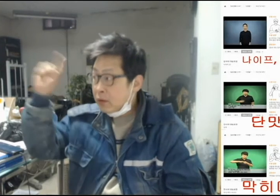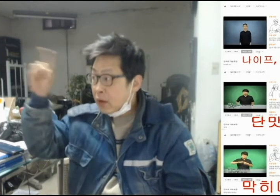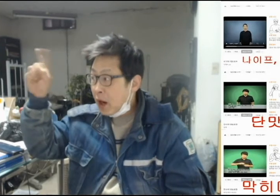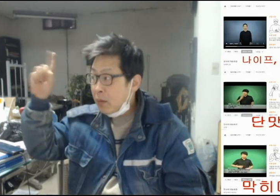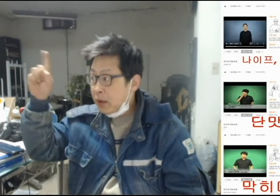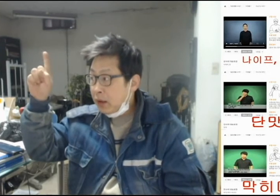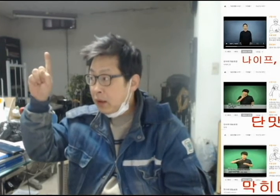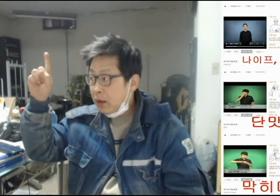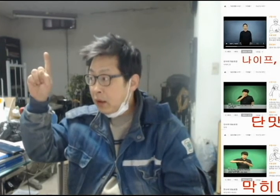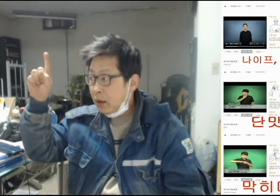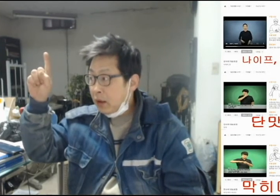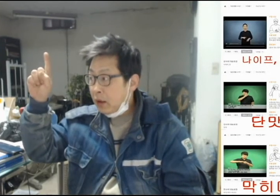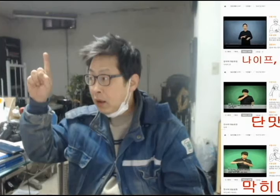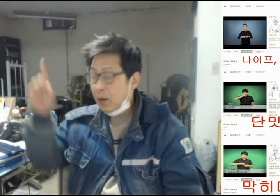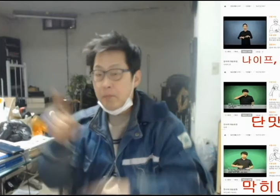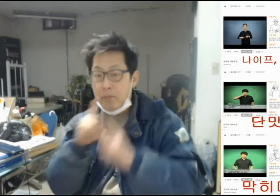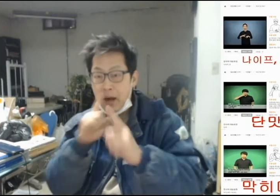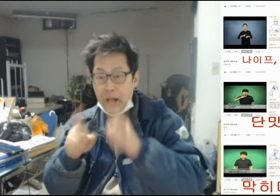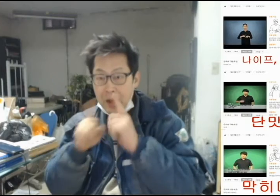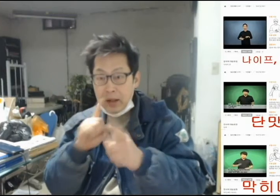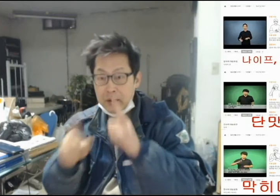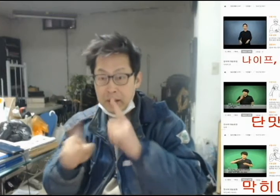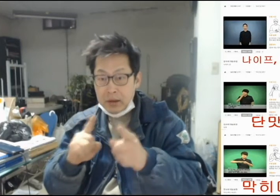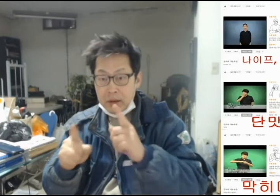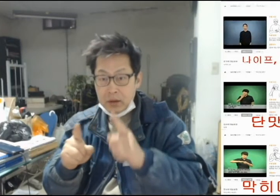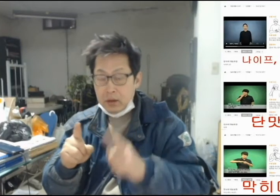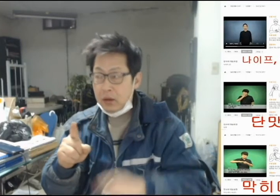[저 사람이 말하길]